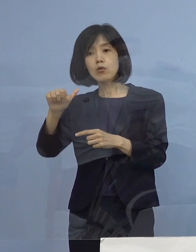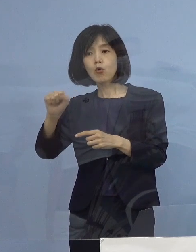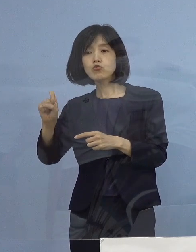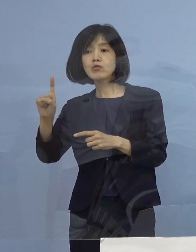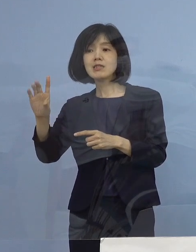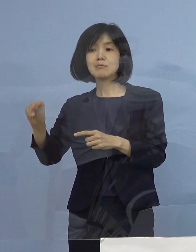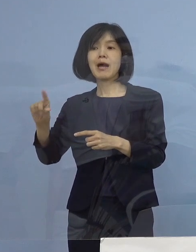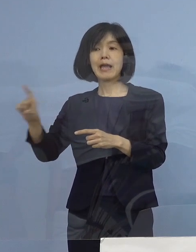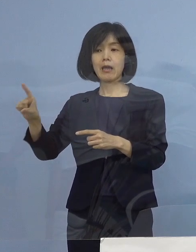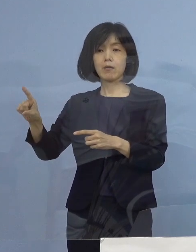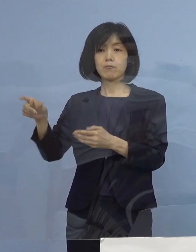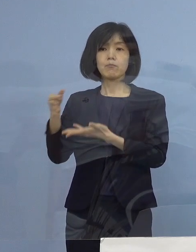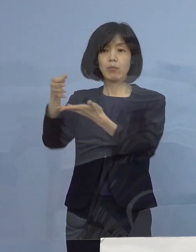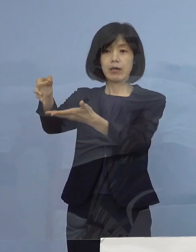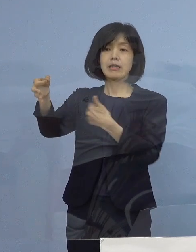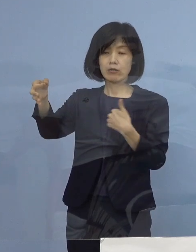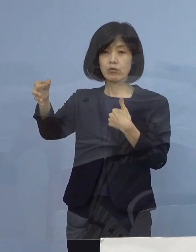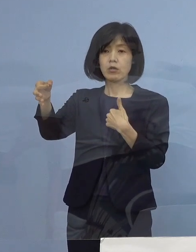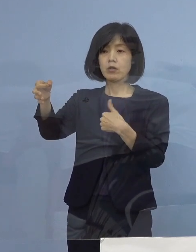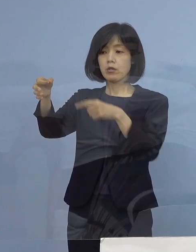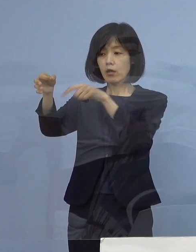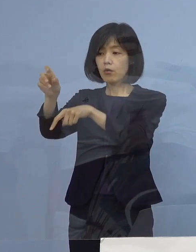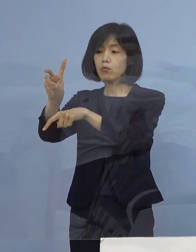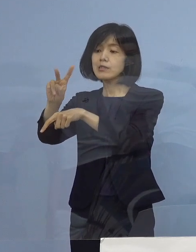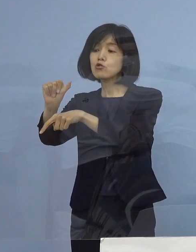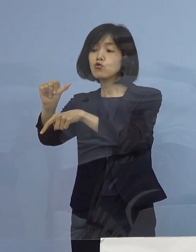その場合25万ということは、約その半分